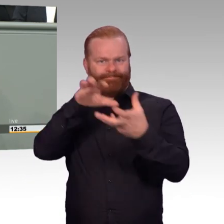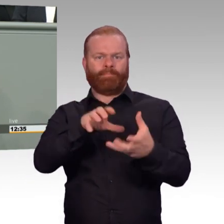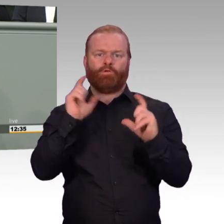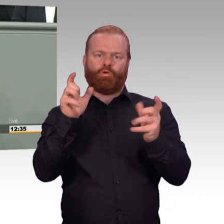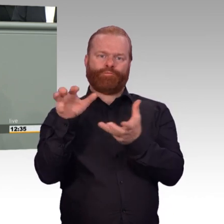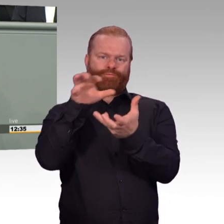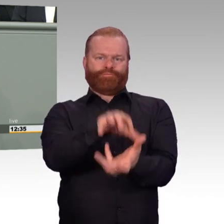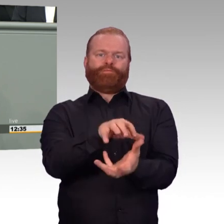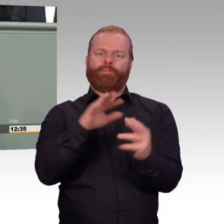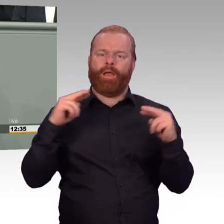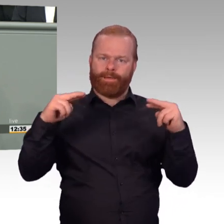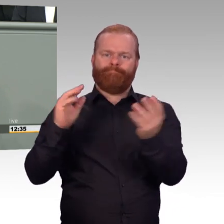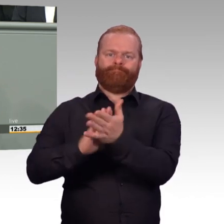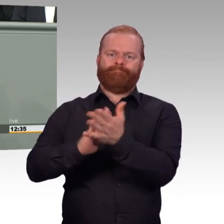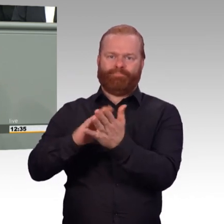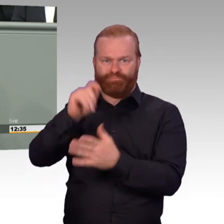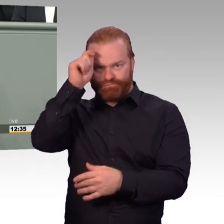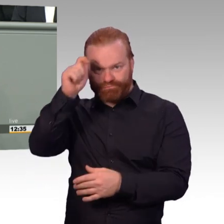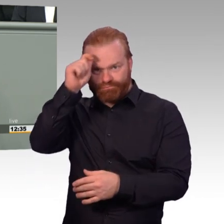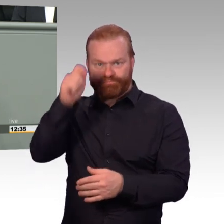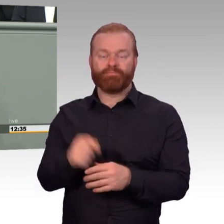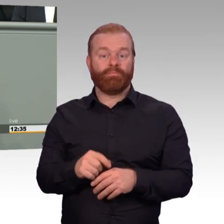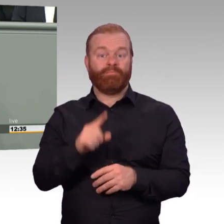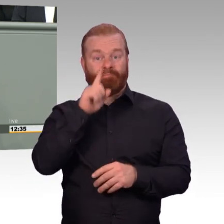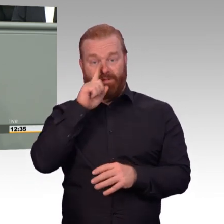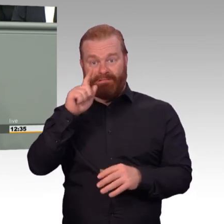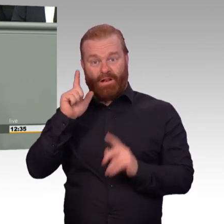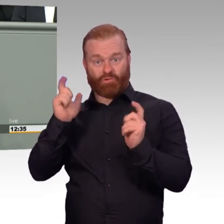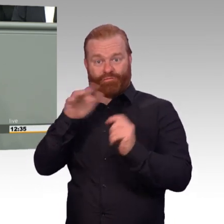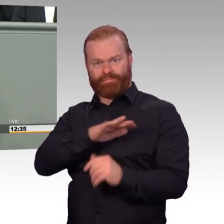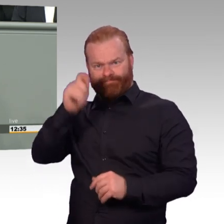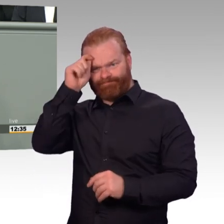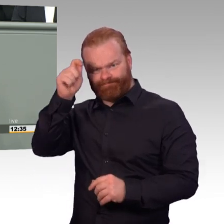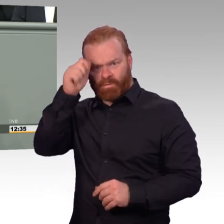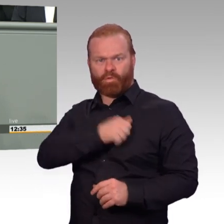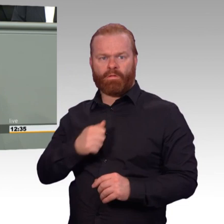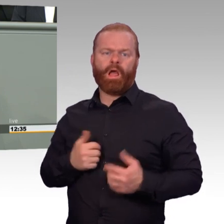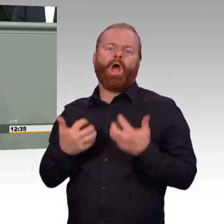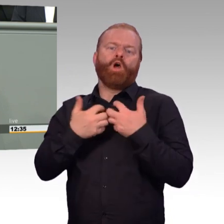Das Einsatzbereitschaftsstärkungsgesetz ist ebenso ein sichtbares Zeichen der Anerkennung dessen wie hoffentlich